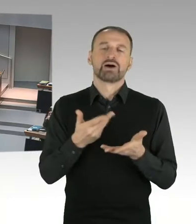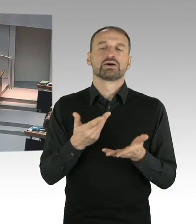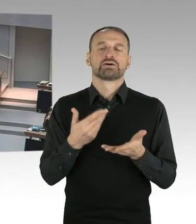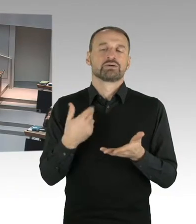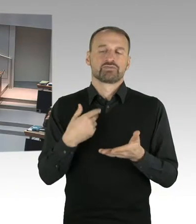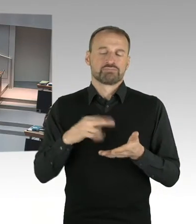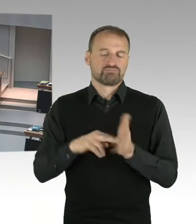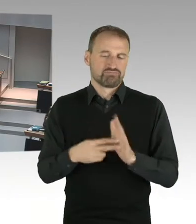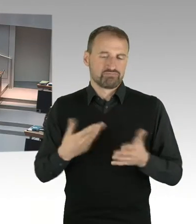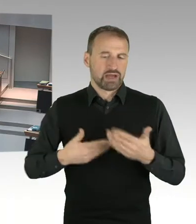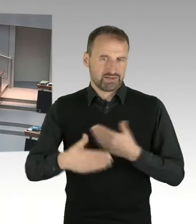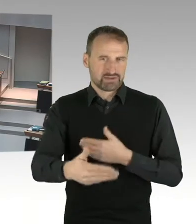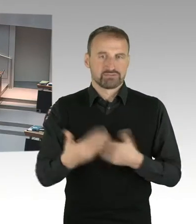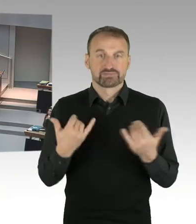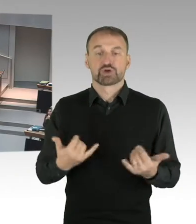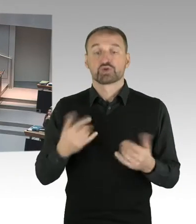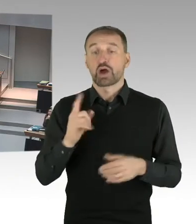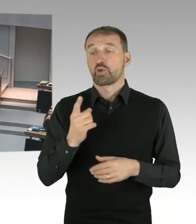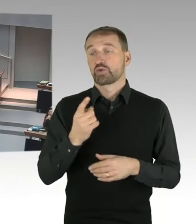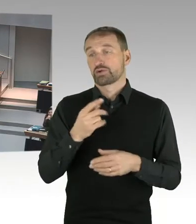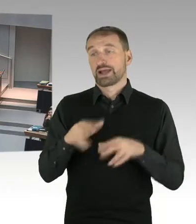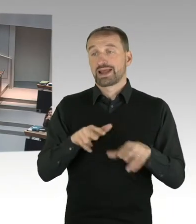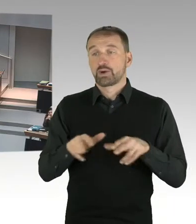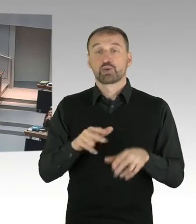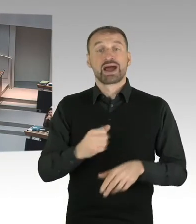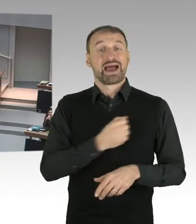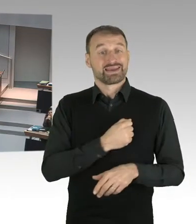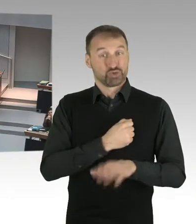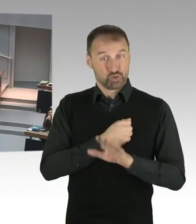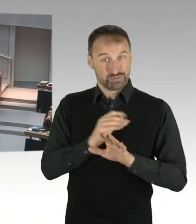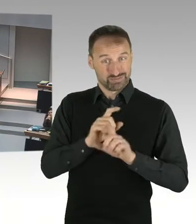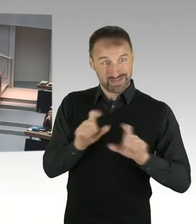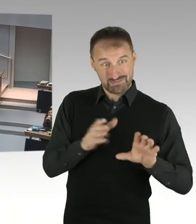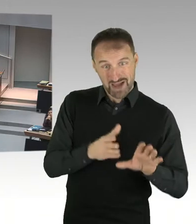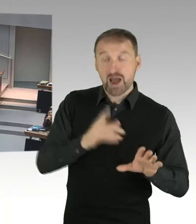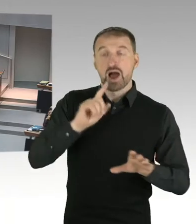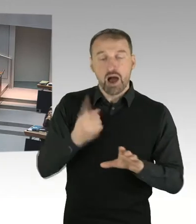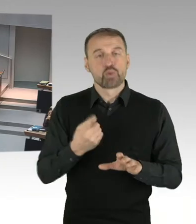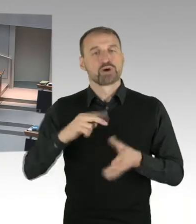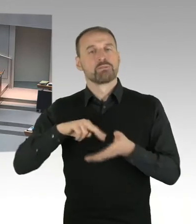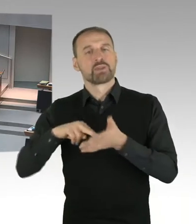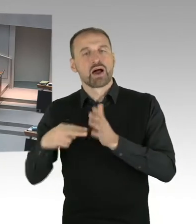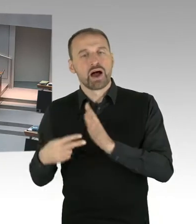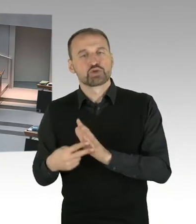der Interessen des Landes Berlin haben werden. (Präsidium) Frau Kollegin Spranger,